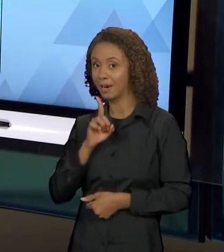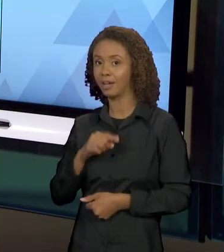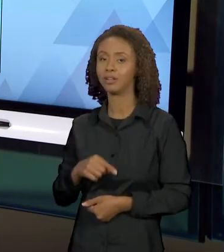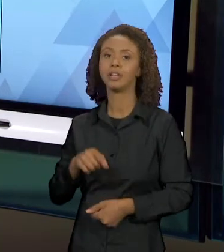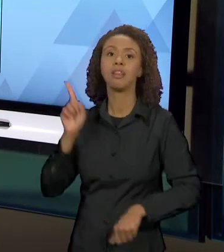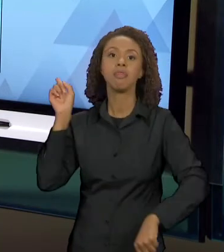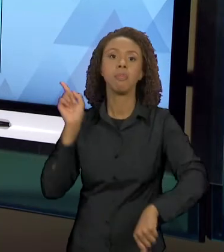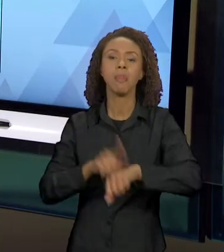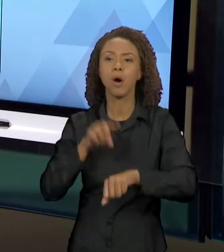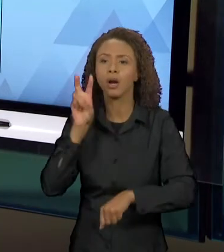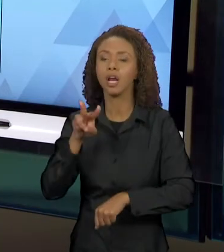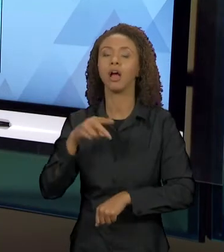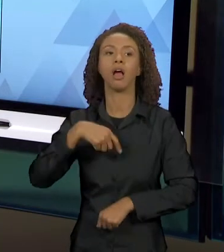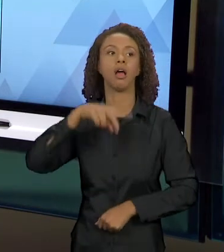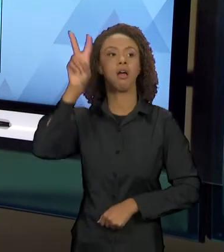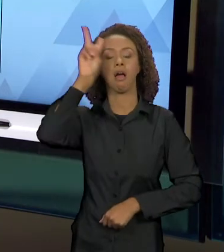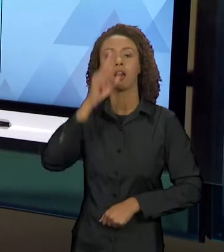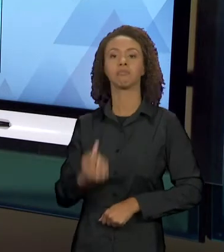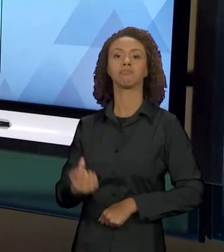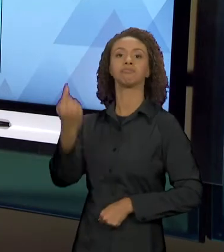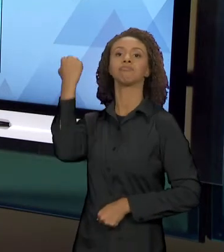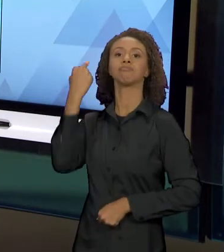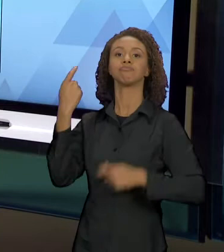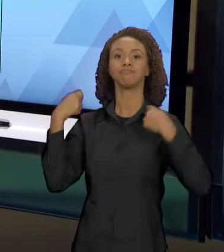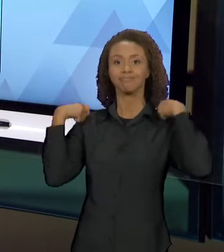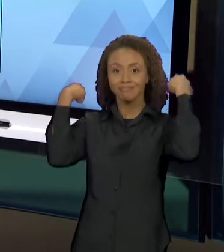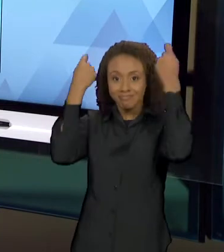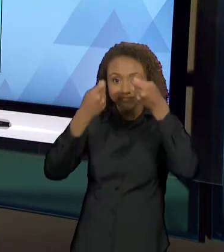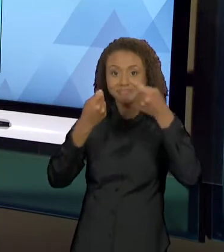HISTÓRIA DE CHAPEUZINHO VERMELHO, PORQUE AQUI A